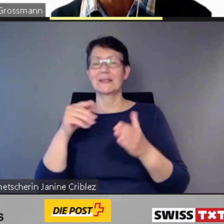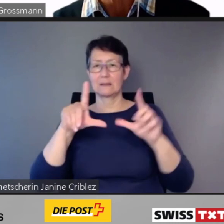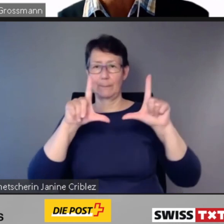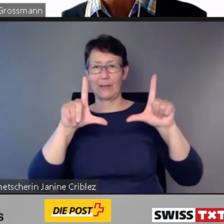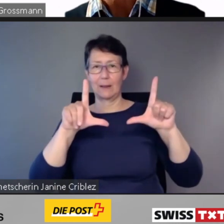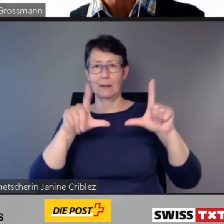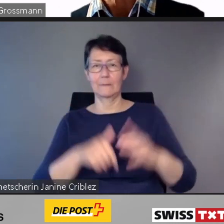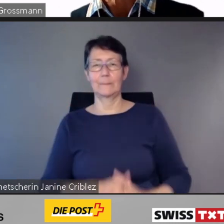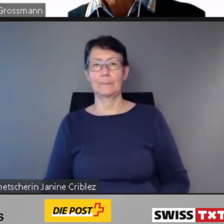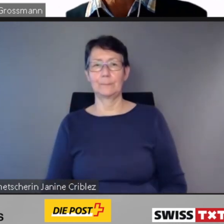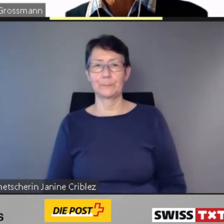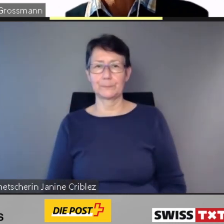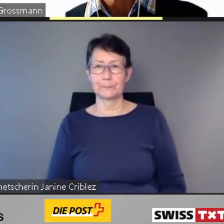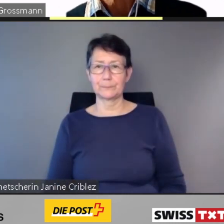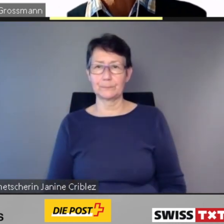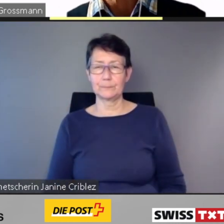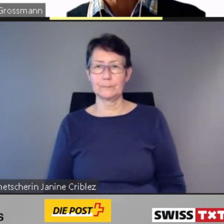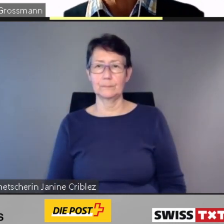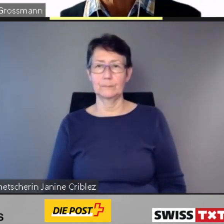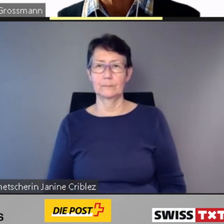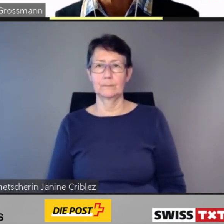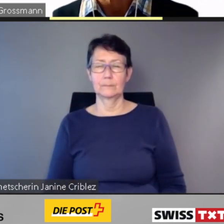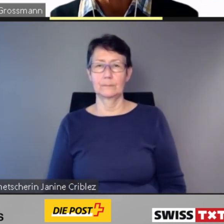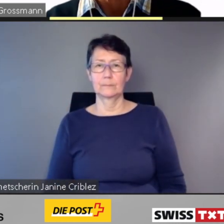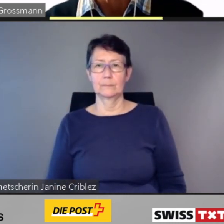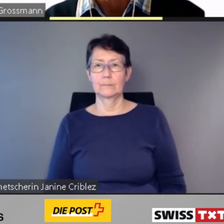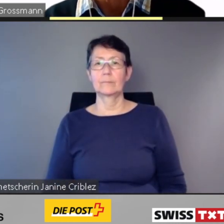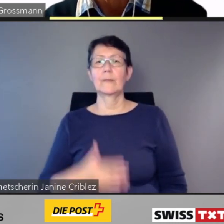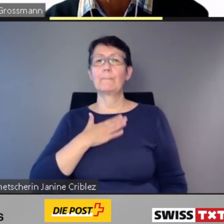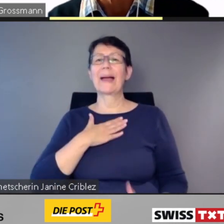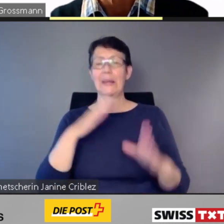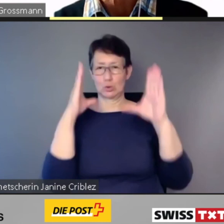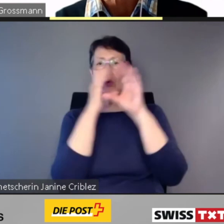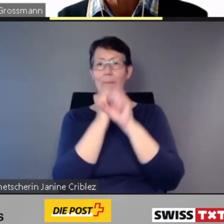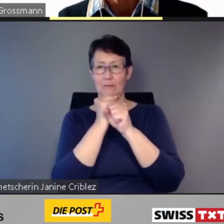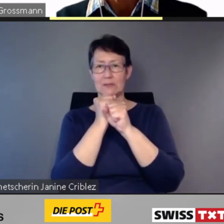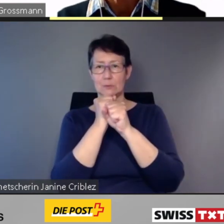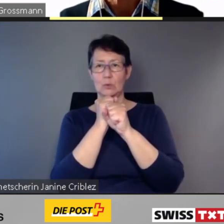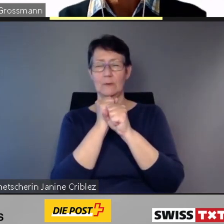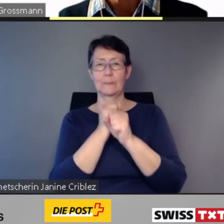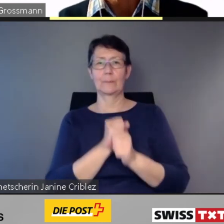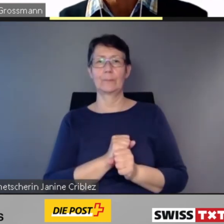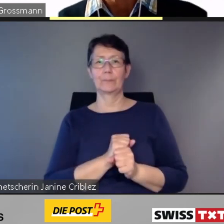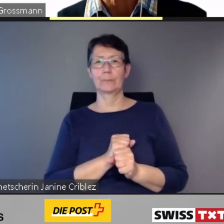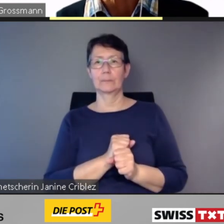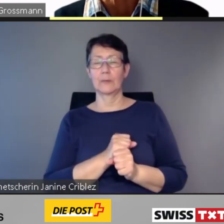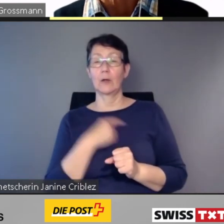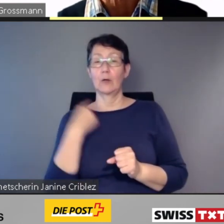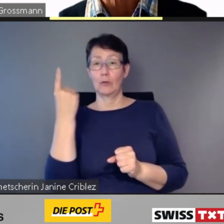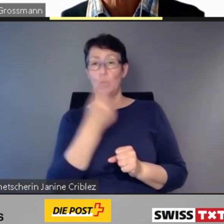Wir kommen zu meiner Zusammenfassung: Es ist uns bewusst, die autonome Nutzung des öffentlichen Verkehrs